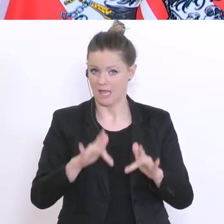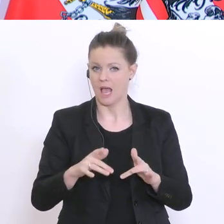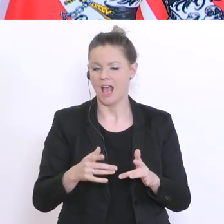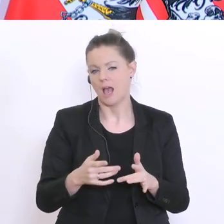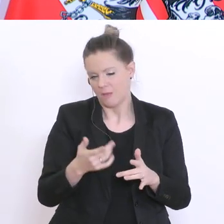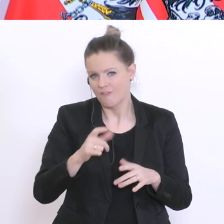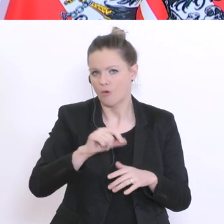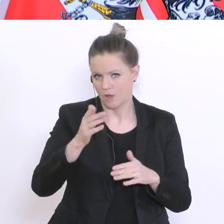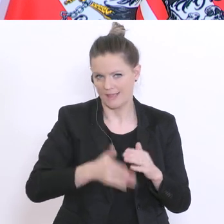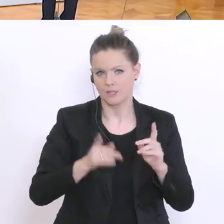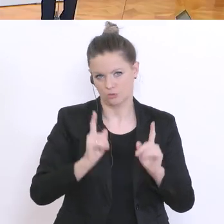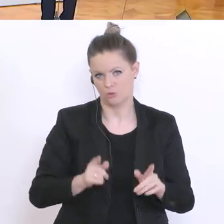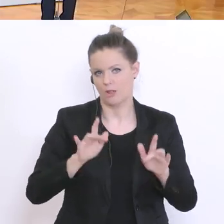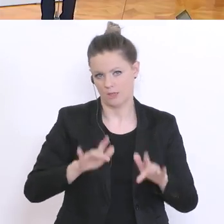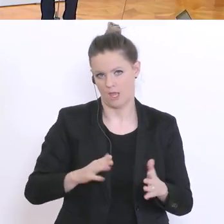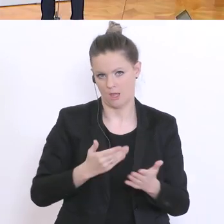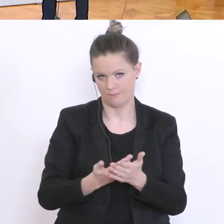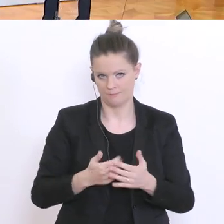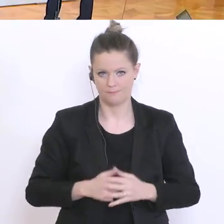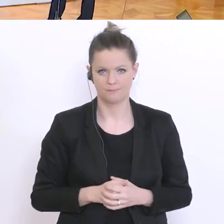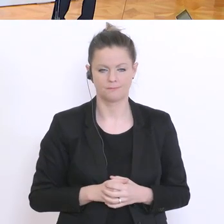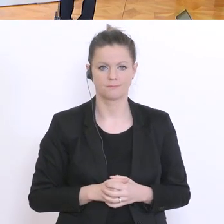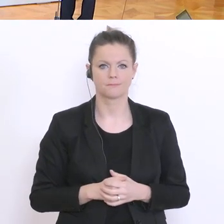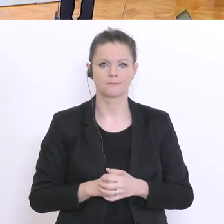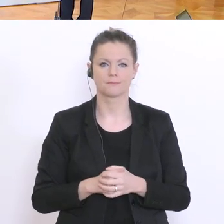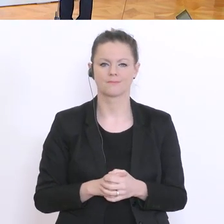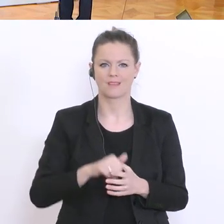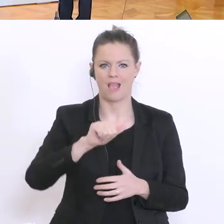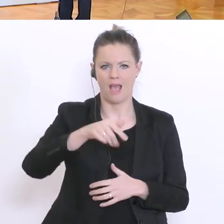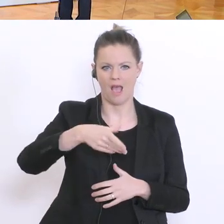Vielen Dank. Danke. Jetzt kommen wir zur APA mit eigenen Fragen und auch stellvertretend…